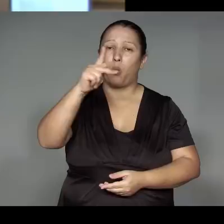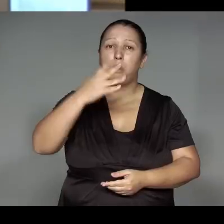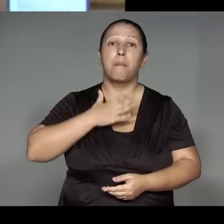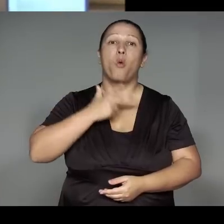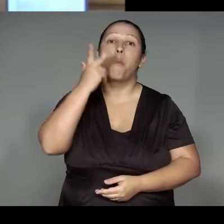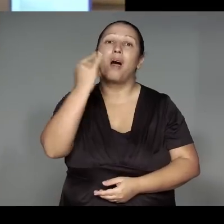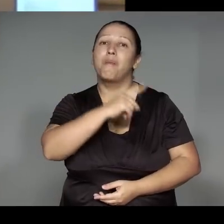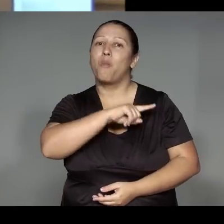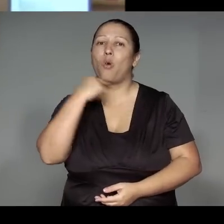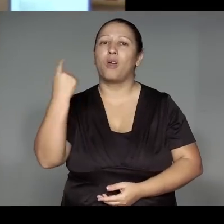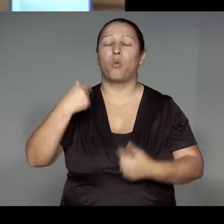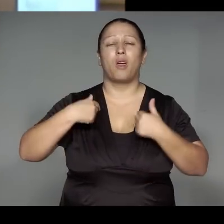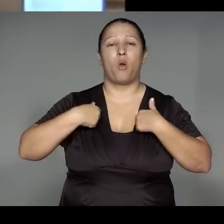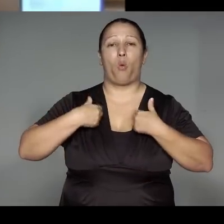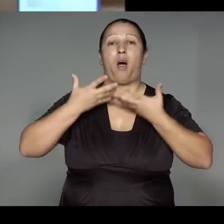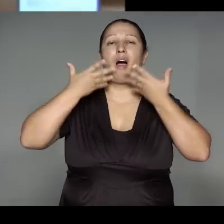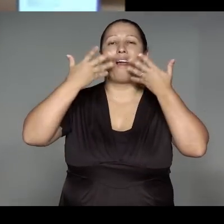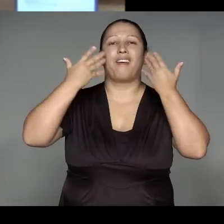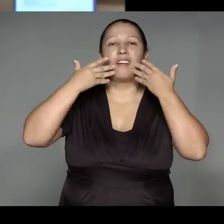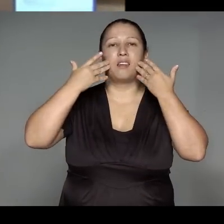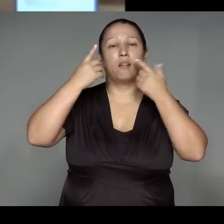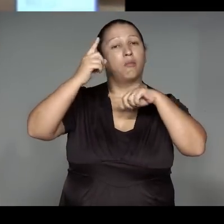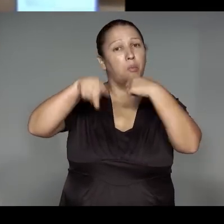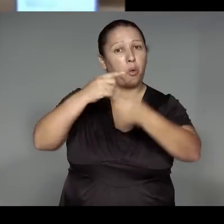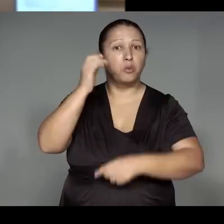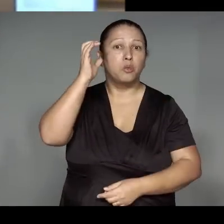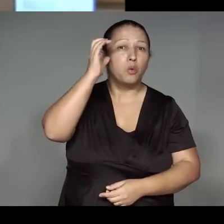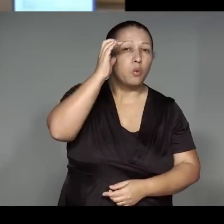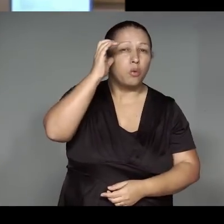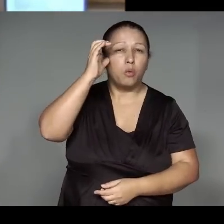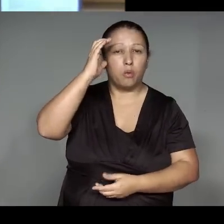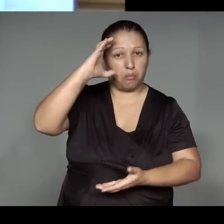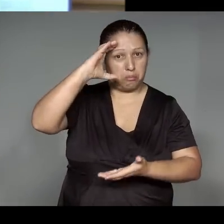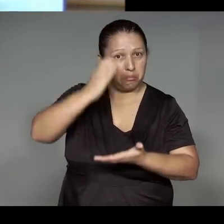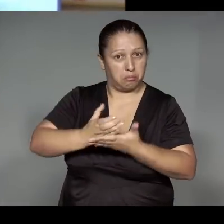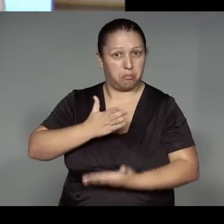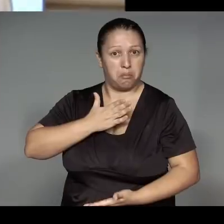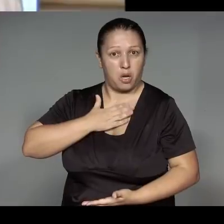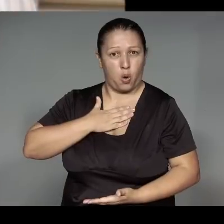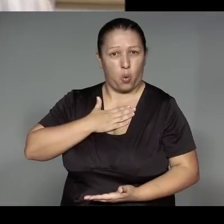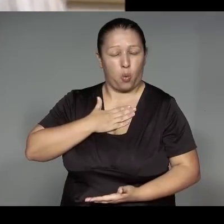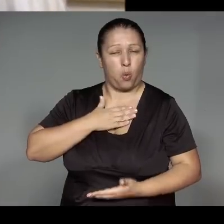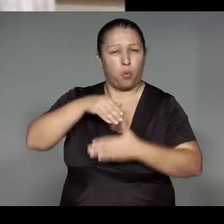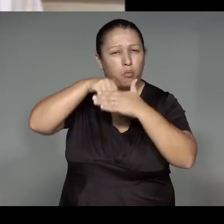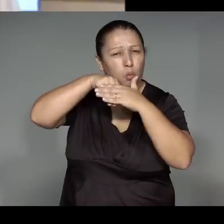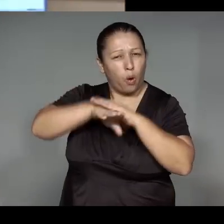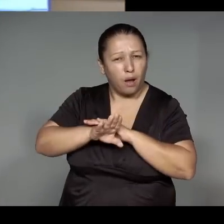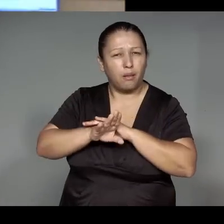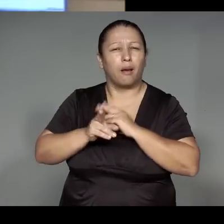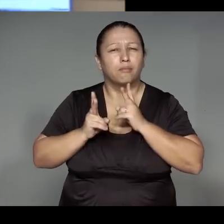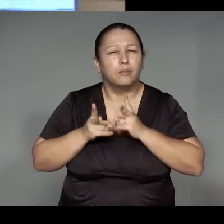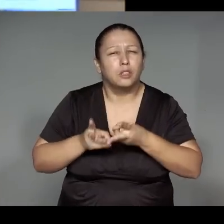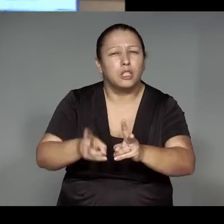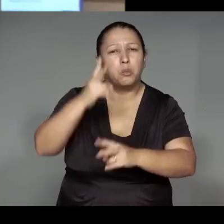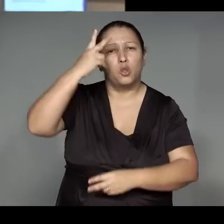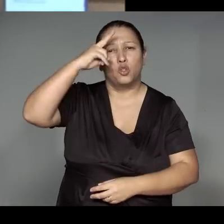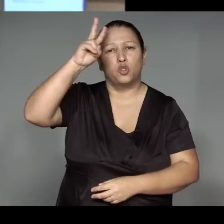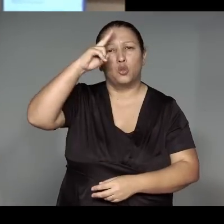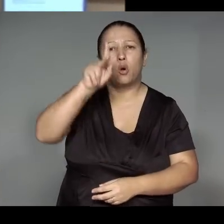Depois eu vou documentar ela, para minha tese de doutorado para ficar para sempre a história do kwaryp,